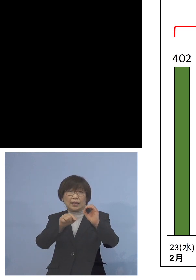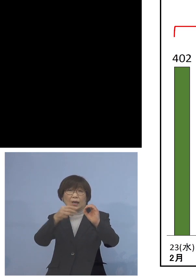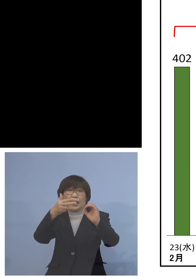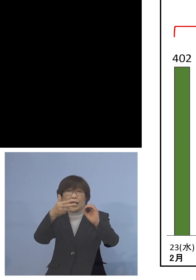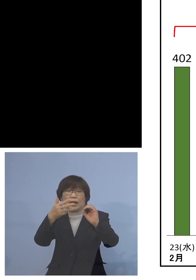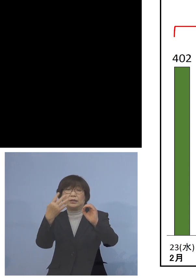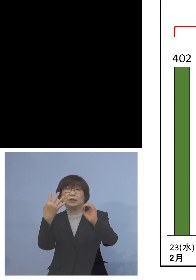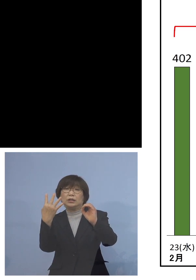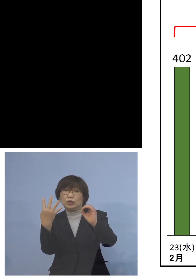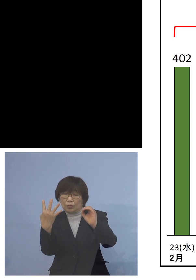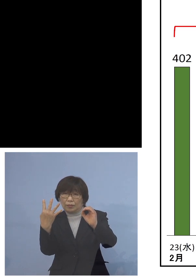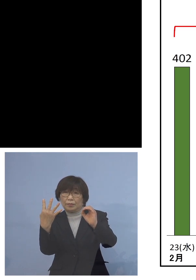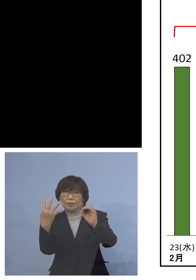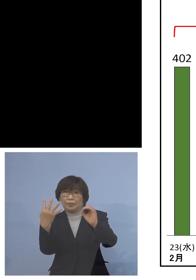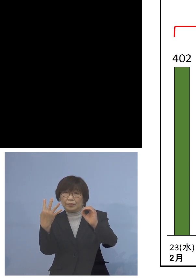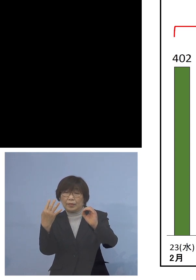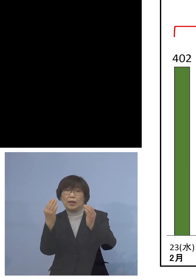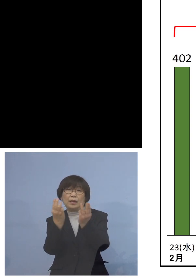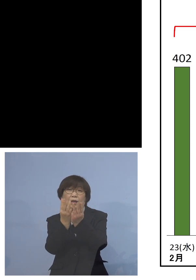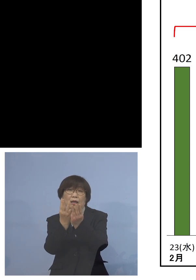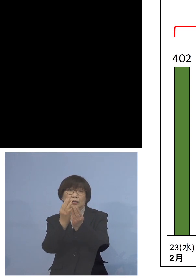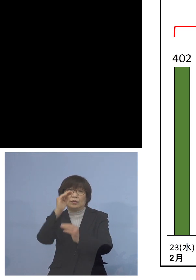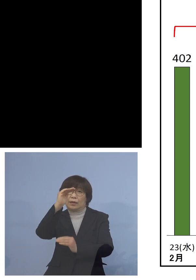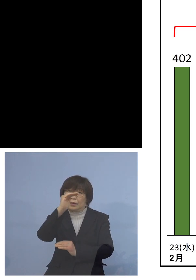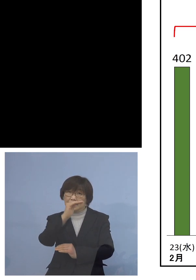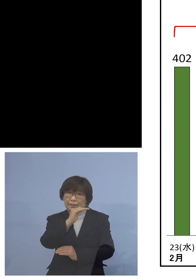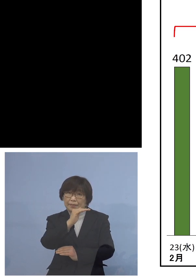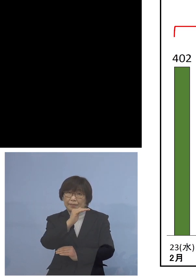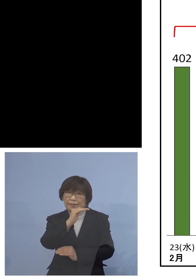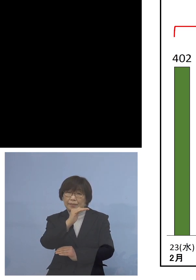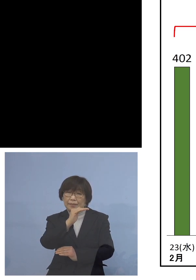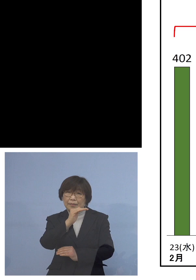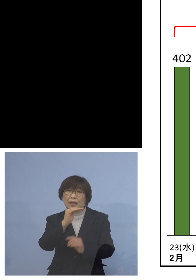減少しております しかもこれが1を割るというのは